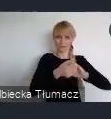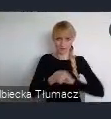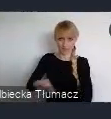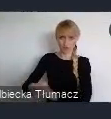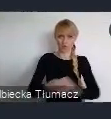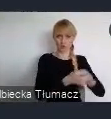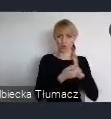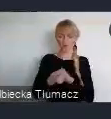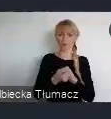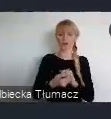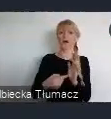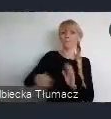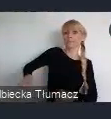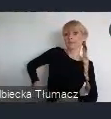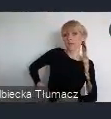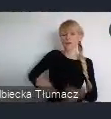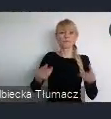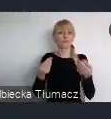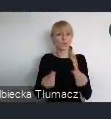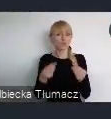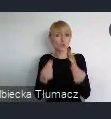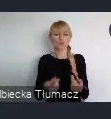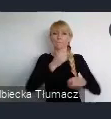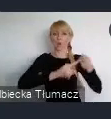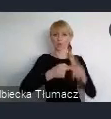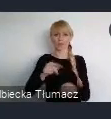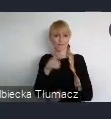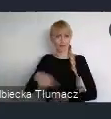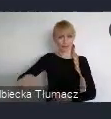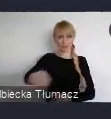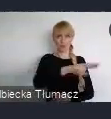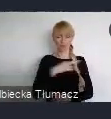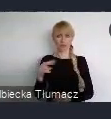Ministerstwo Funduszy i Polityki Regionalnej i oczywiście miasto Katowice.